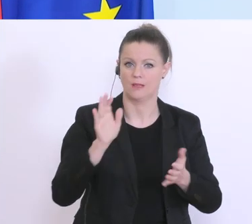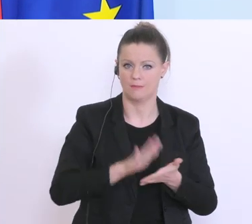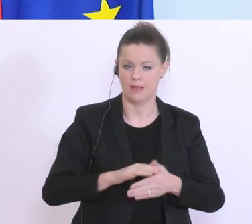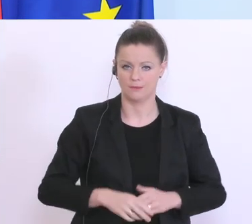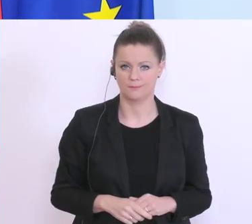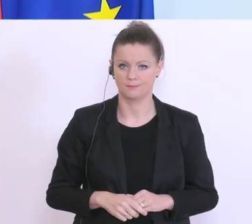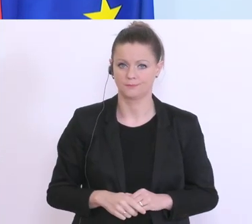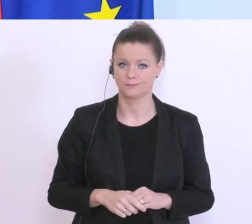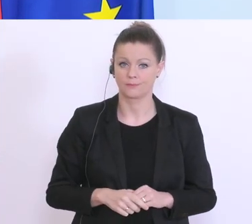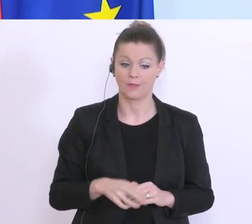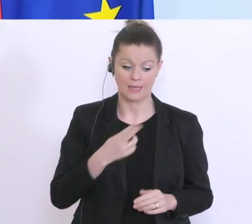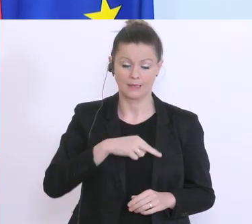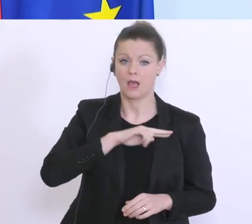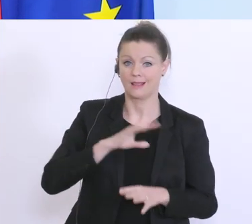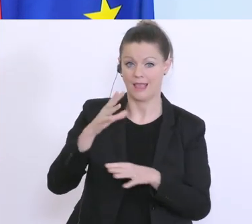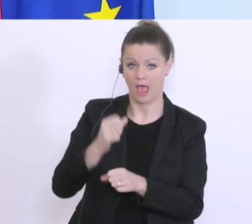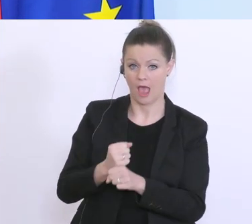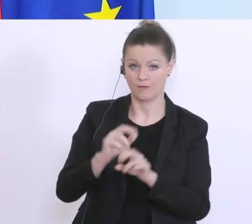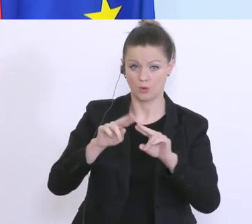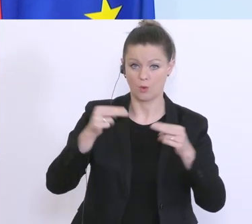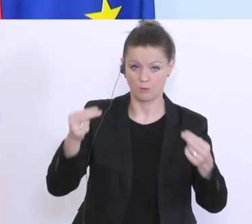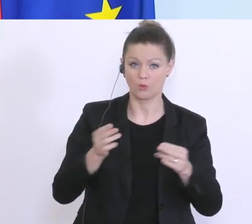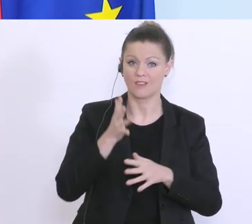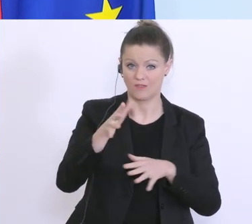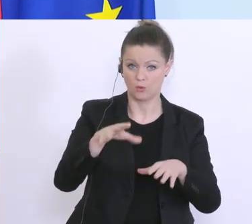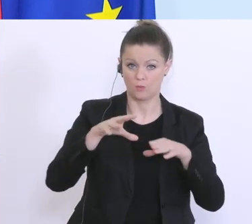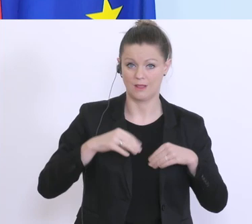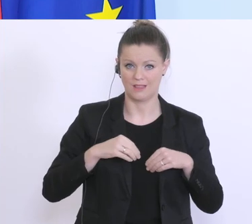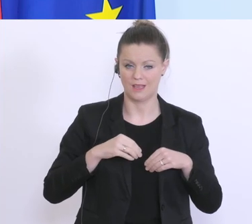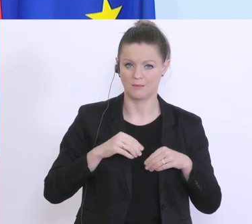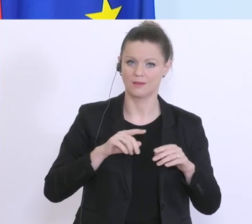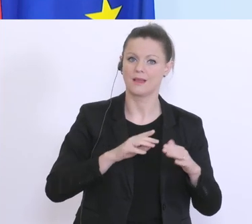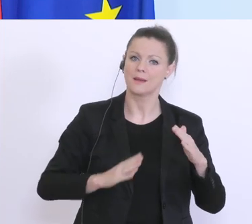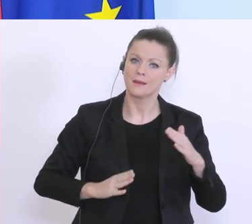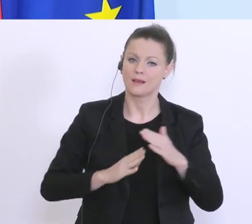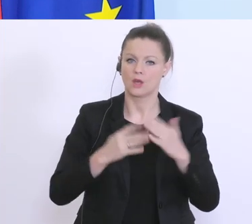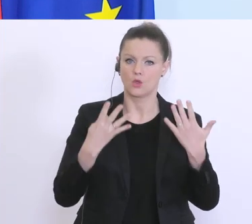Garantien und Haftungen die der Bund übernehmen wird, von bis zu 9 Milliarden Euro. Hier haben wir